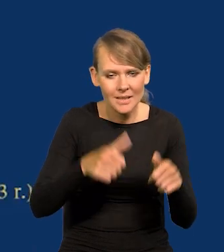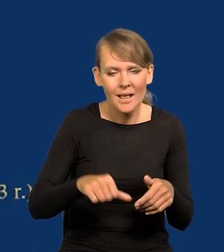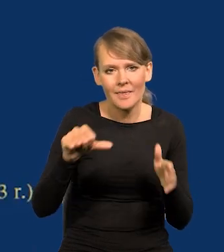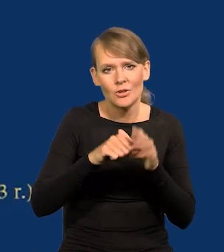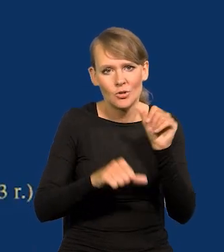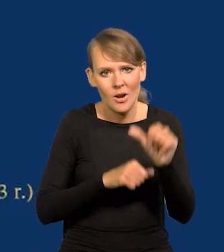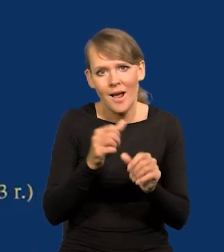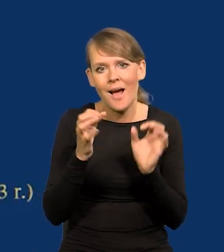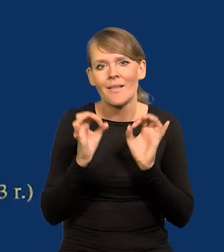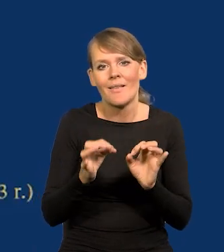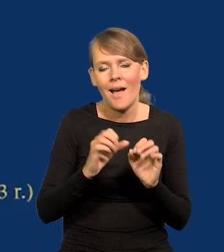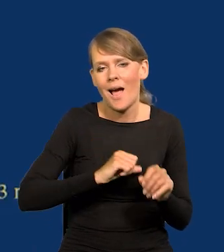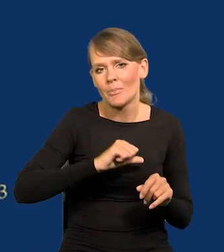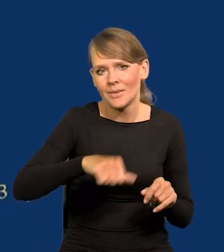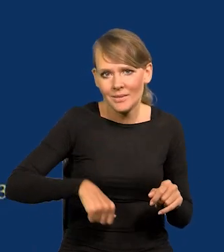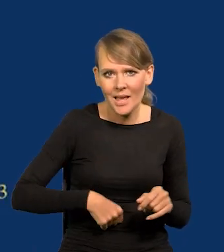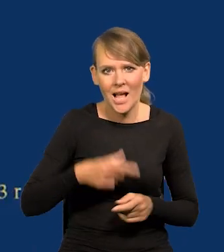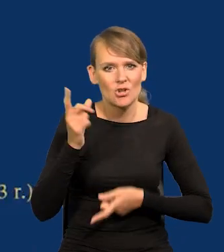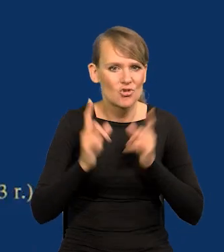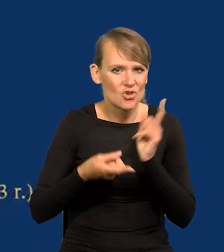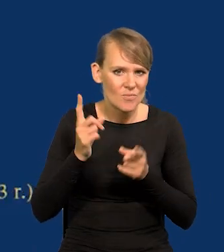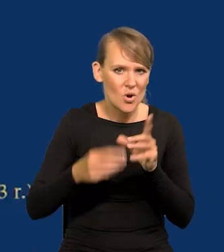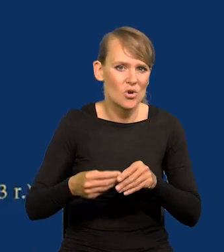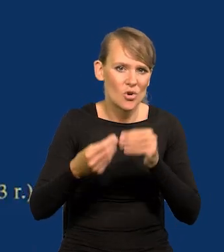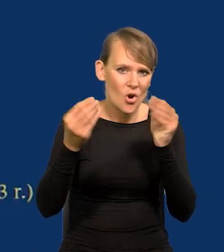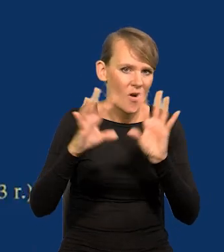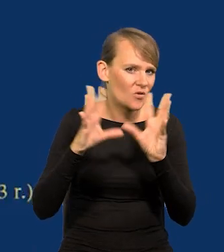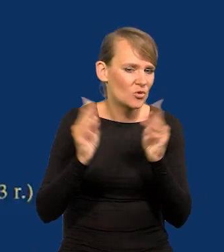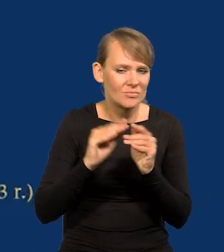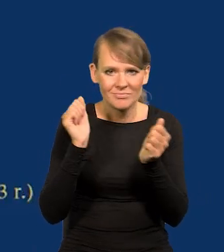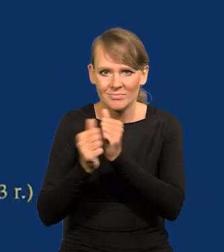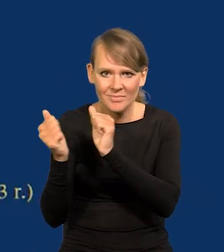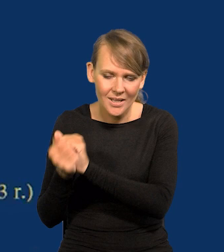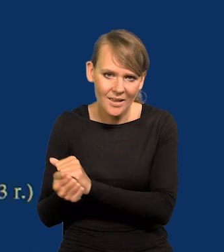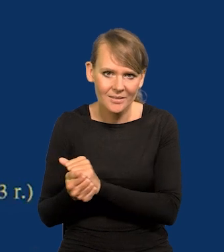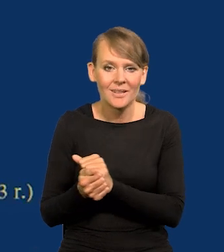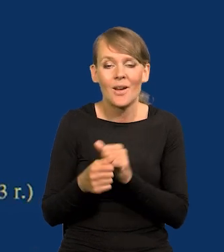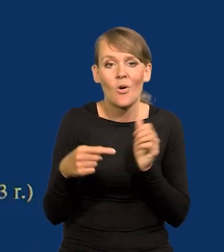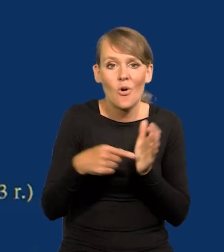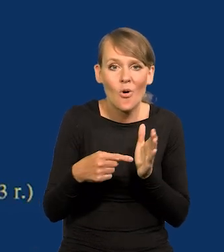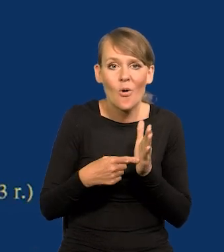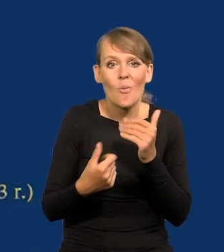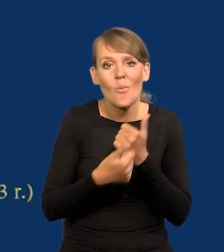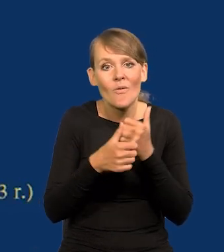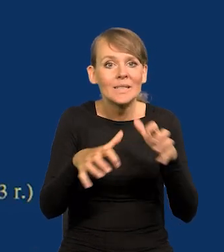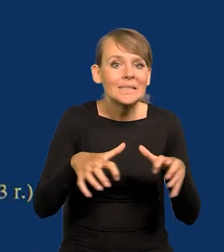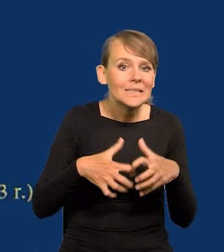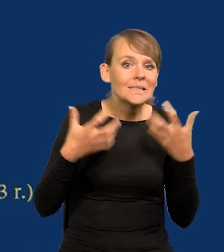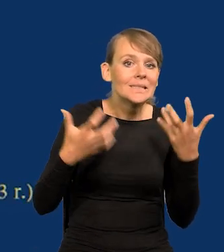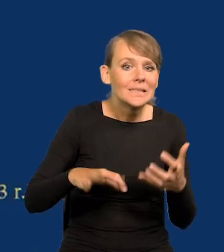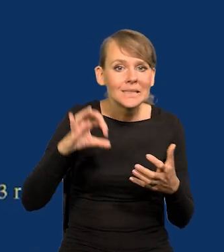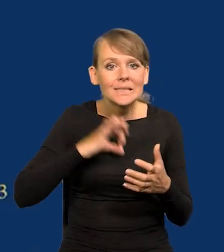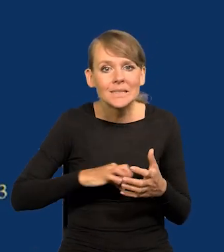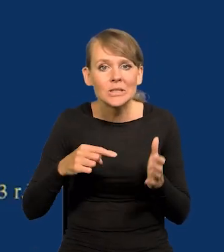teraz jest kapitalizm, dynamicznie się rozwijający, wszystko się zmienia, bo ta chciwość, ta żądza zysku pcha do przodu.